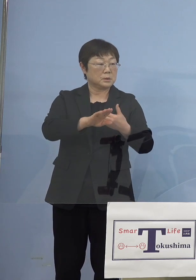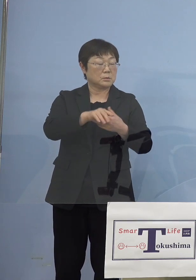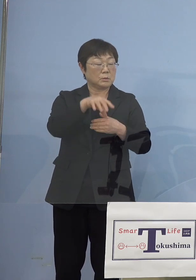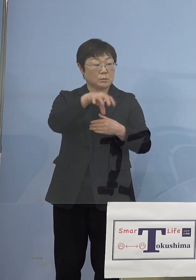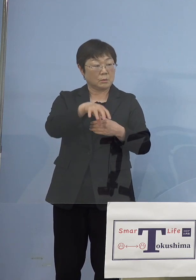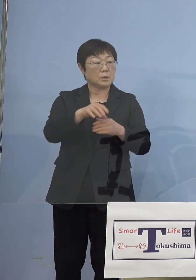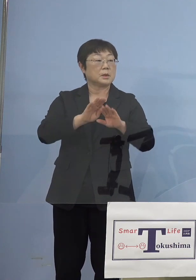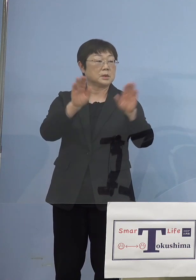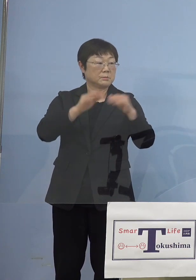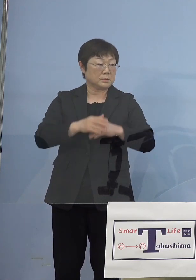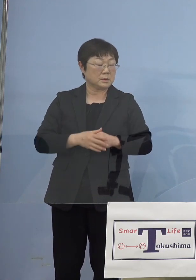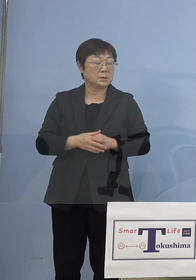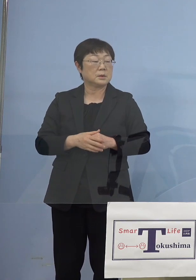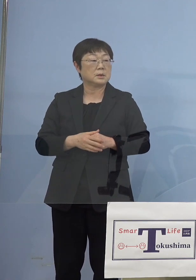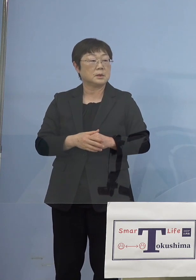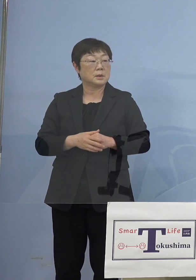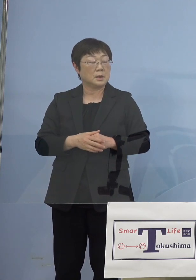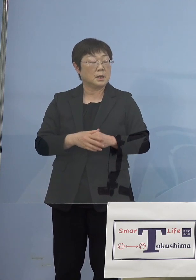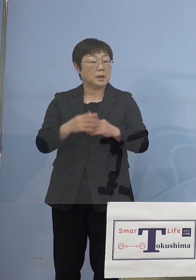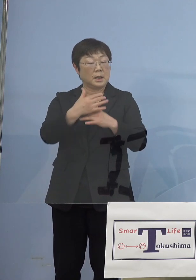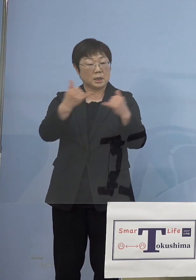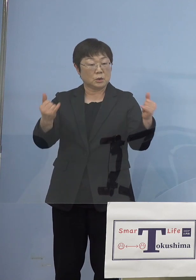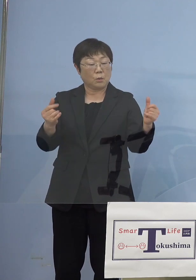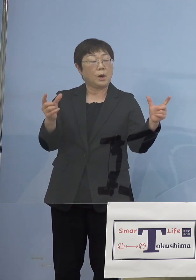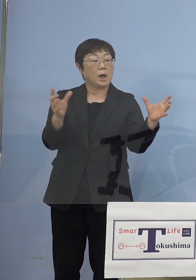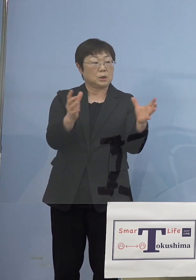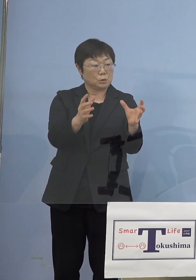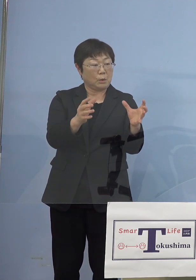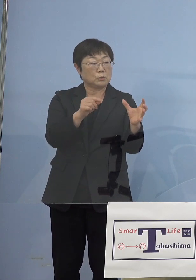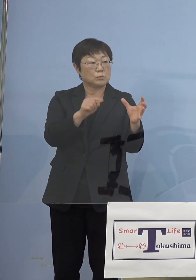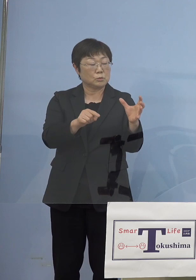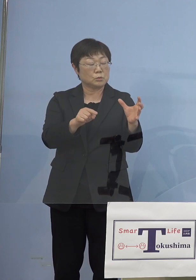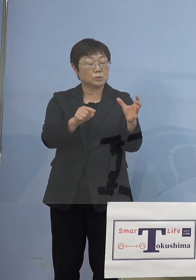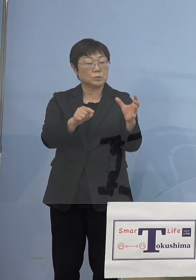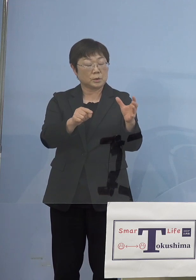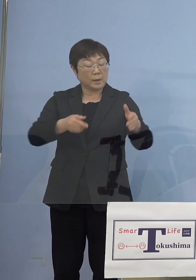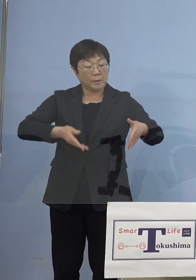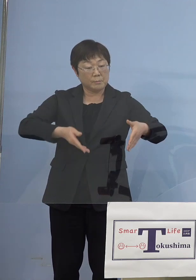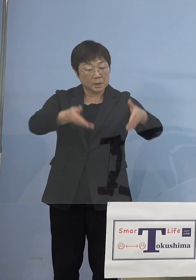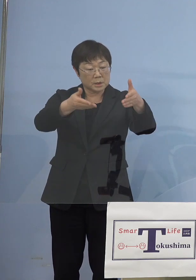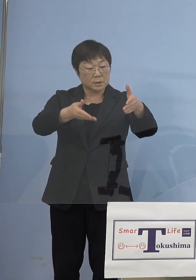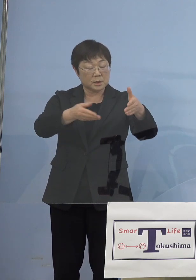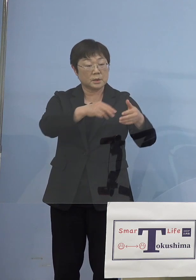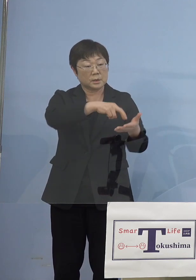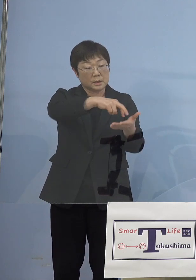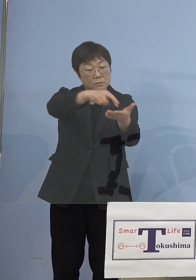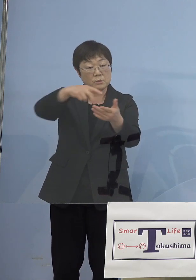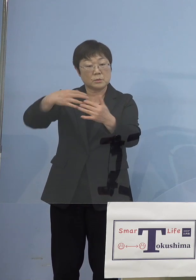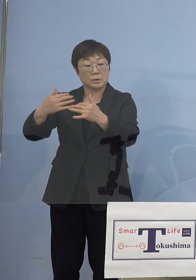確かに人が集まると、ただここも 沿道の皆さん方にそのなるべく